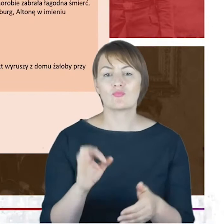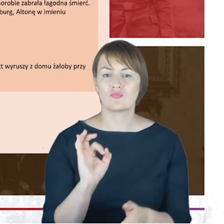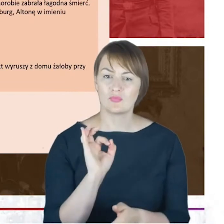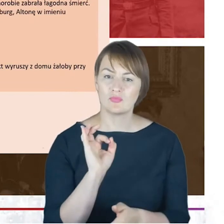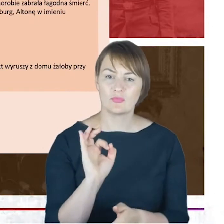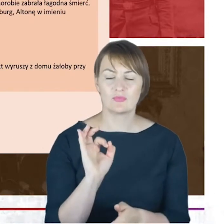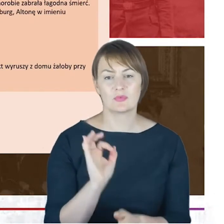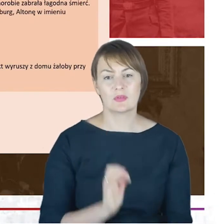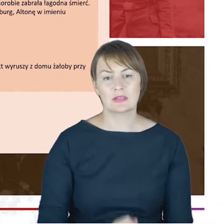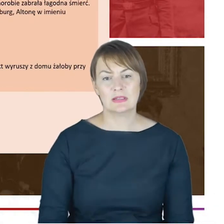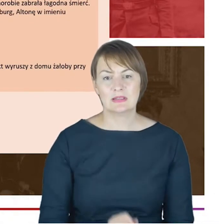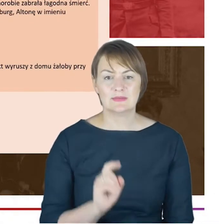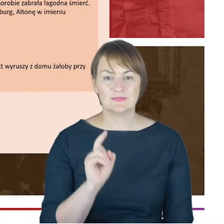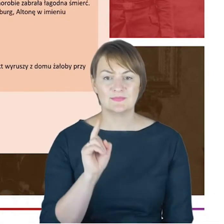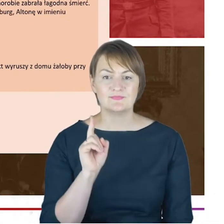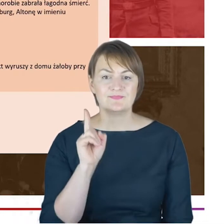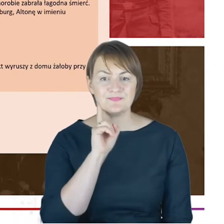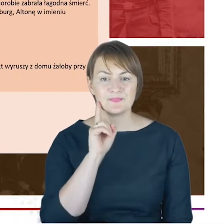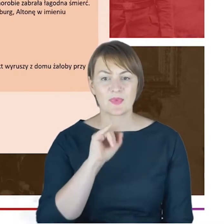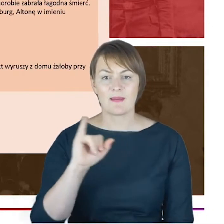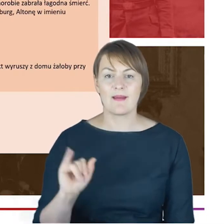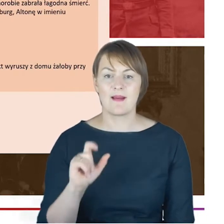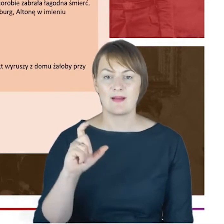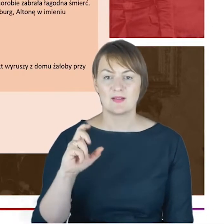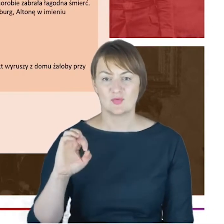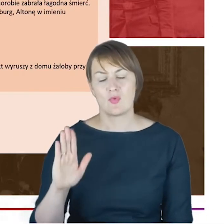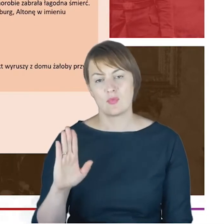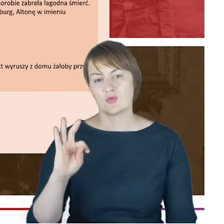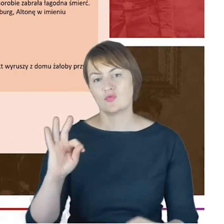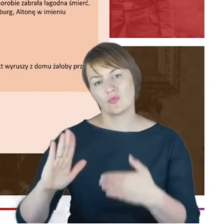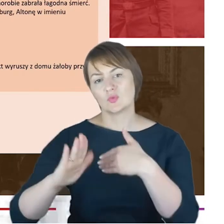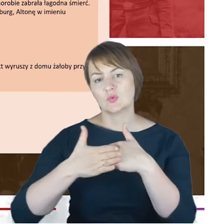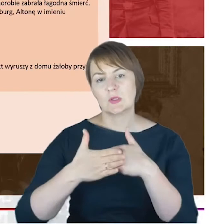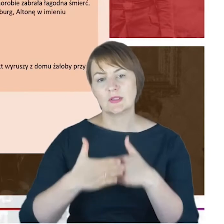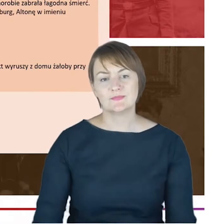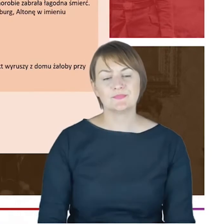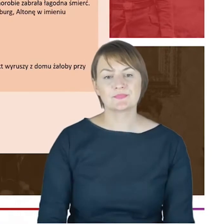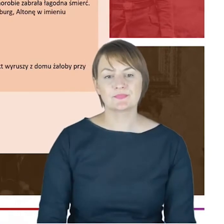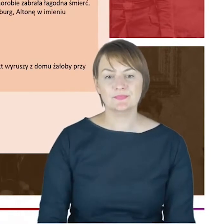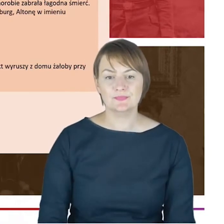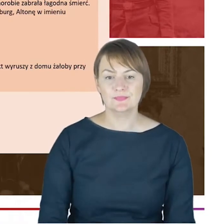na Kozielskiej. Te nagrobki szczęśliwie się zachowały. A tutaj, Drodzy Państwo, pozwoliłam sobie zamieścić